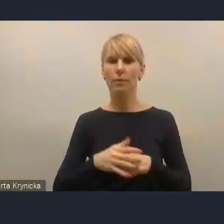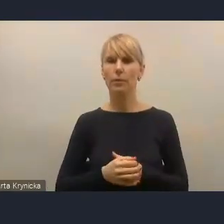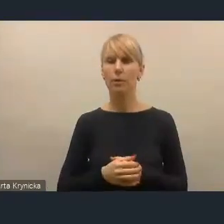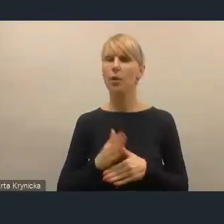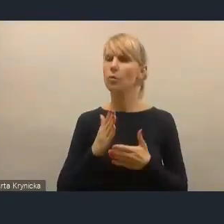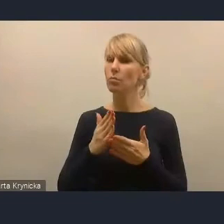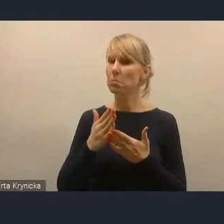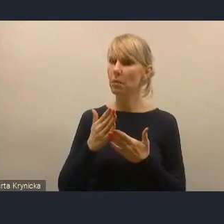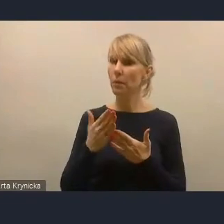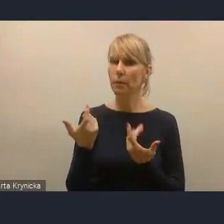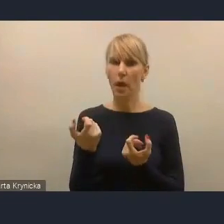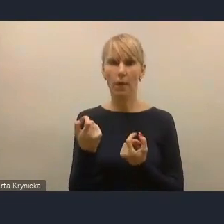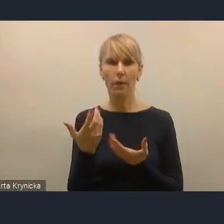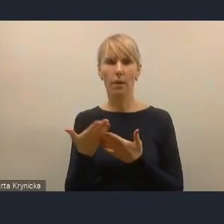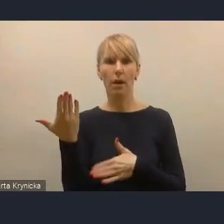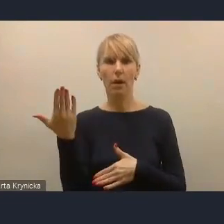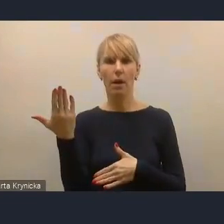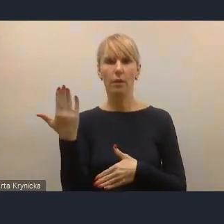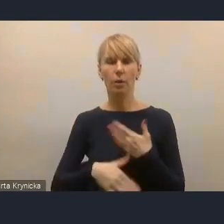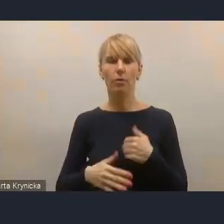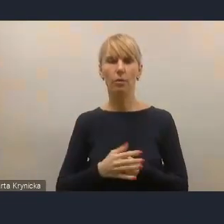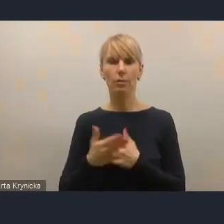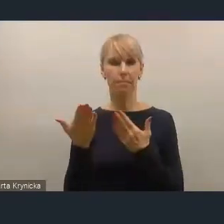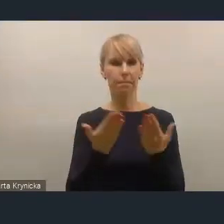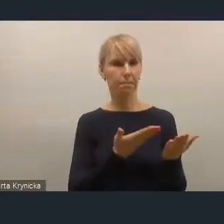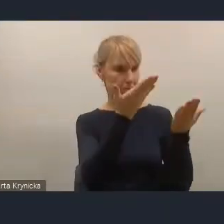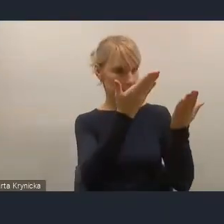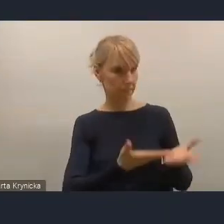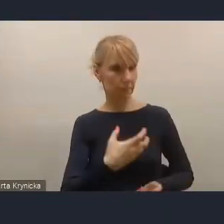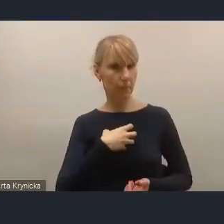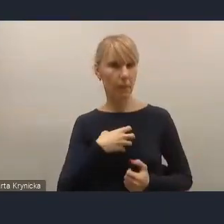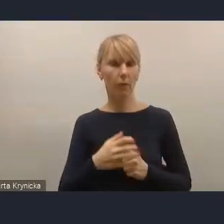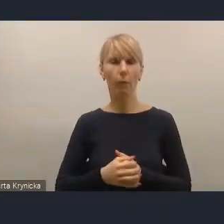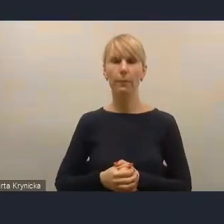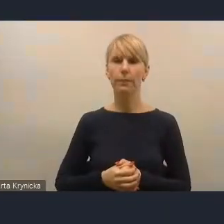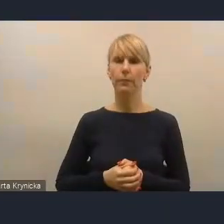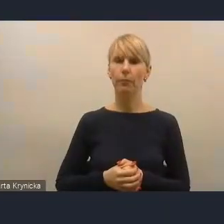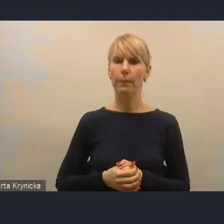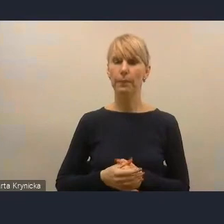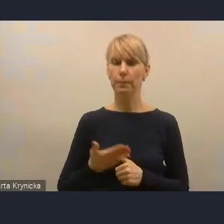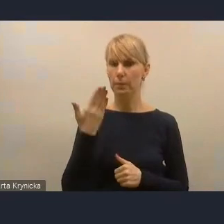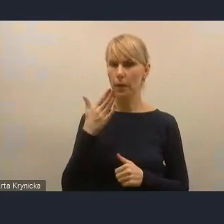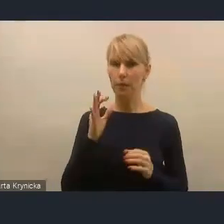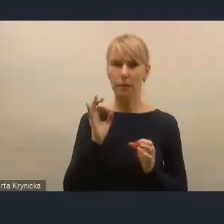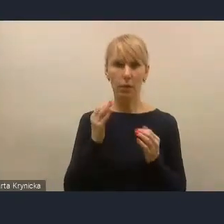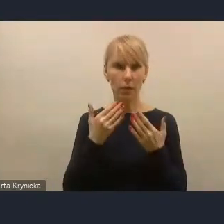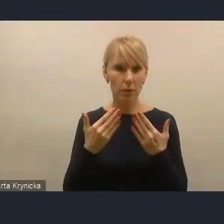Widzę, że pani dyrektor się jeszcze zgłasza, więc chętnie udzielimy głosu. Bardzo prosimy. Bardzo dziękuję. Ja jeszcze, jeżeli można, jeżeli mamy minutę,